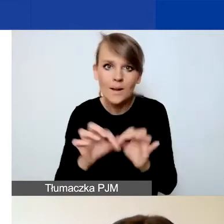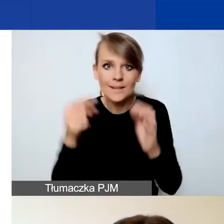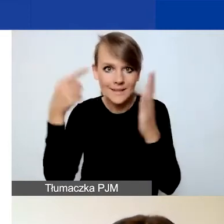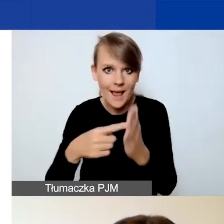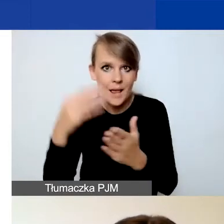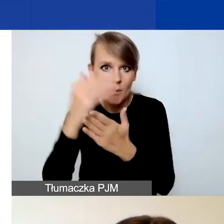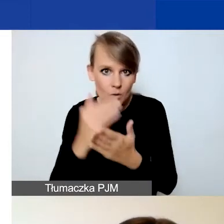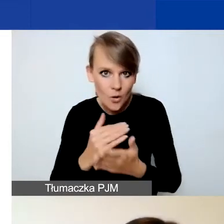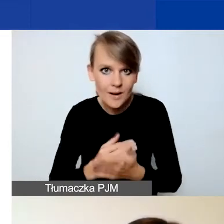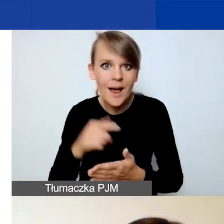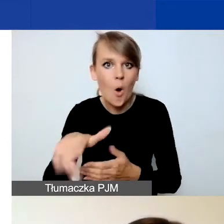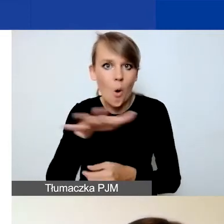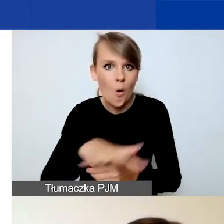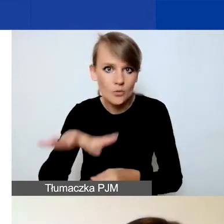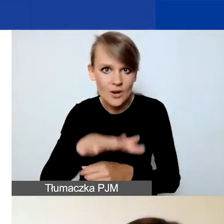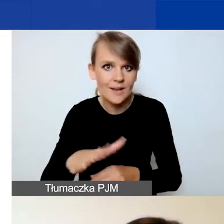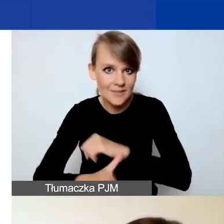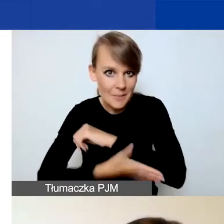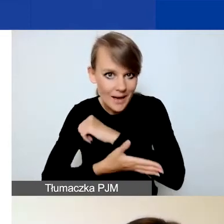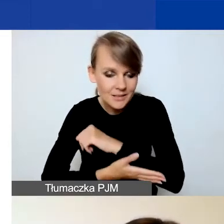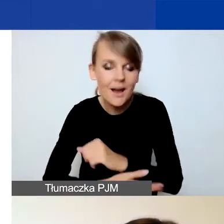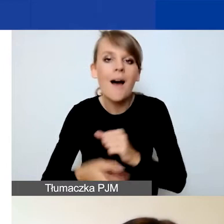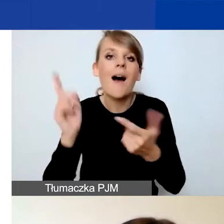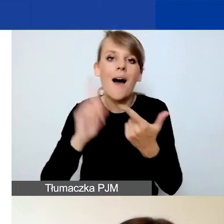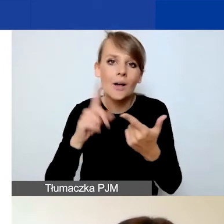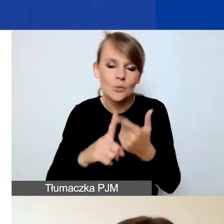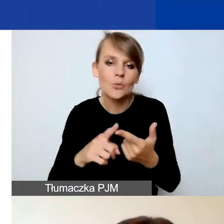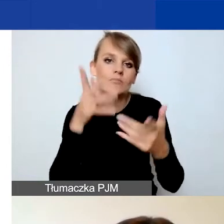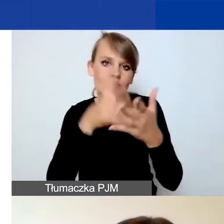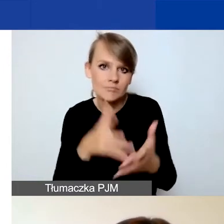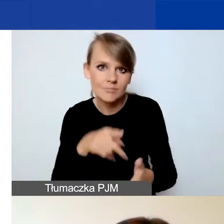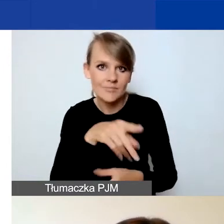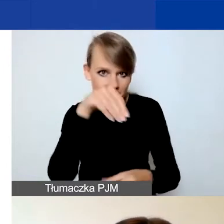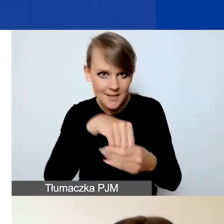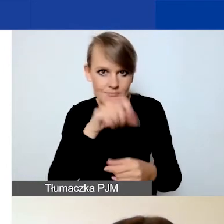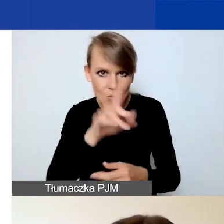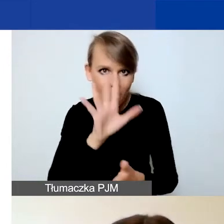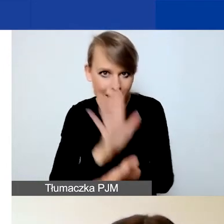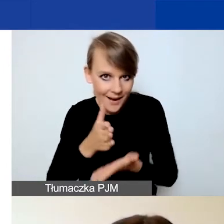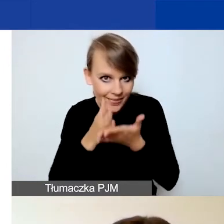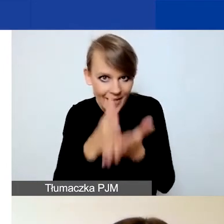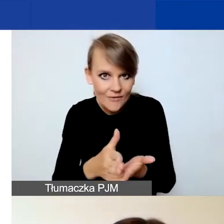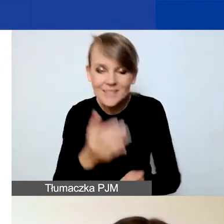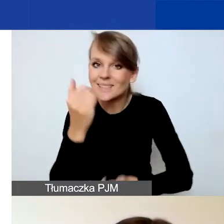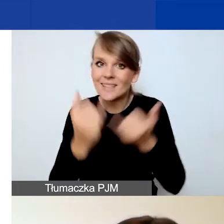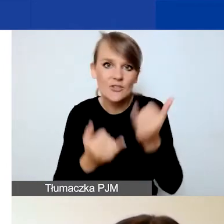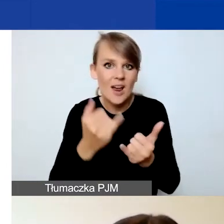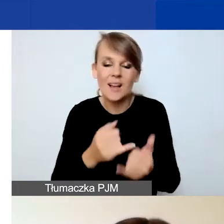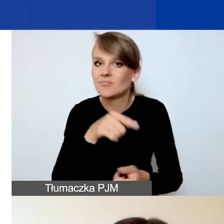i wybranego obszaru wsparcia, a po drugie, czy ma charakter interwencyjny. Jeżeli nie spełnicie tego wymogu, jeżeli nie pokażecie,